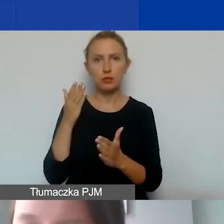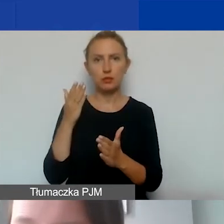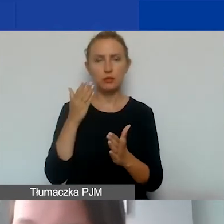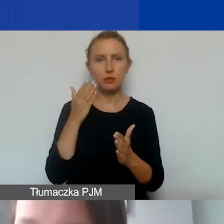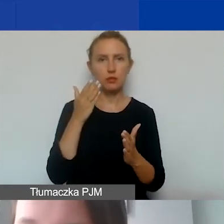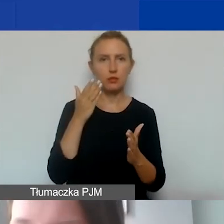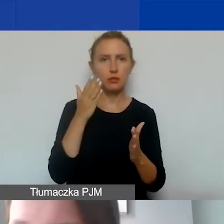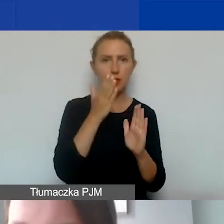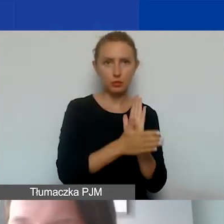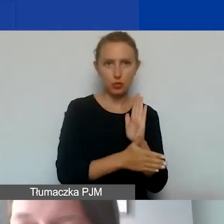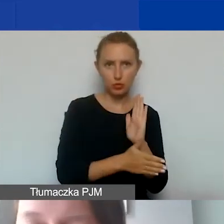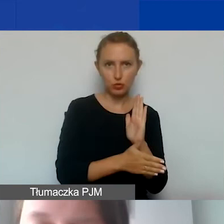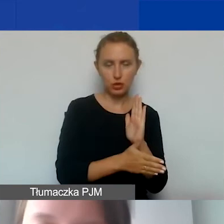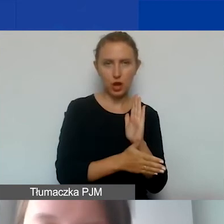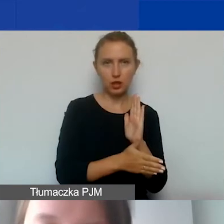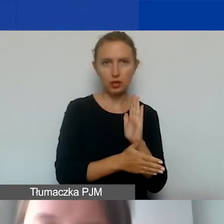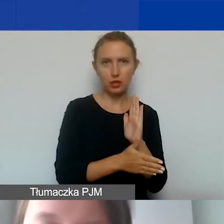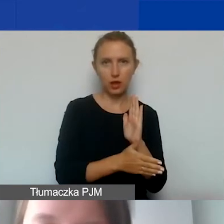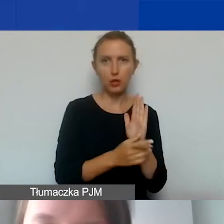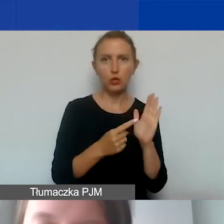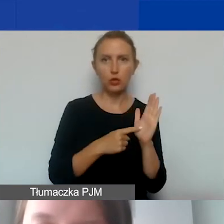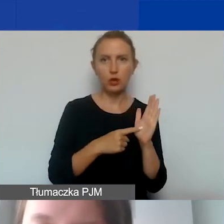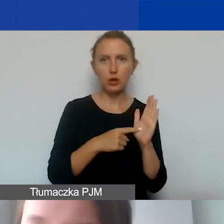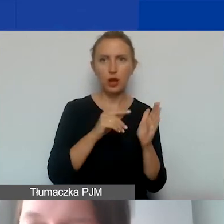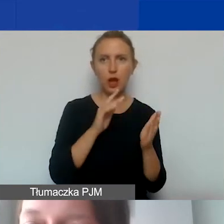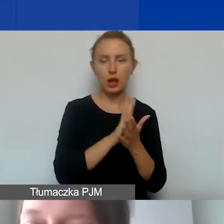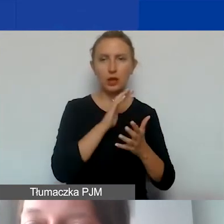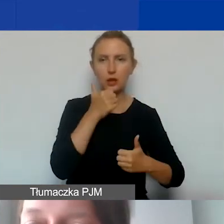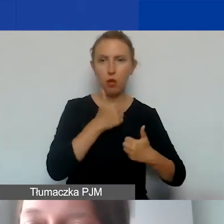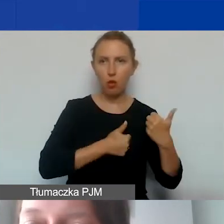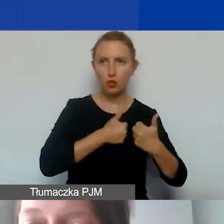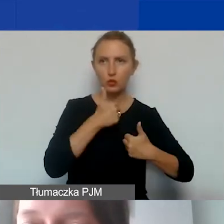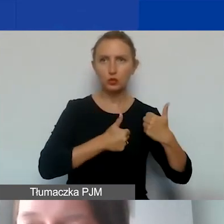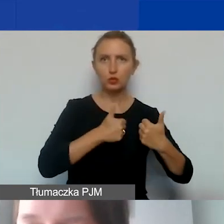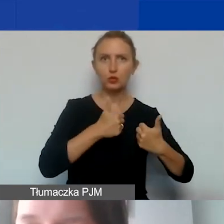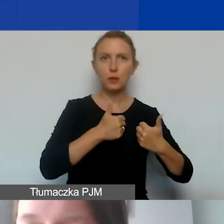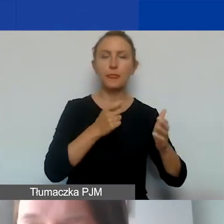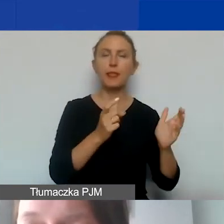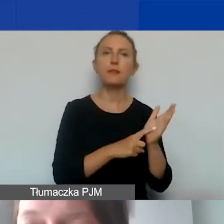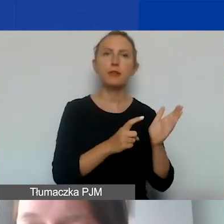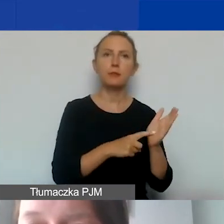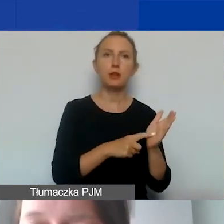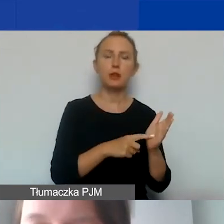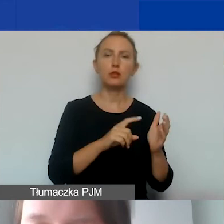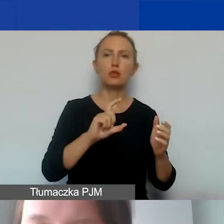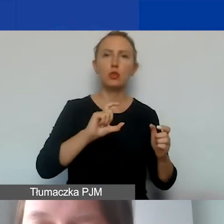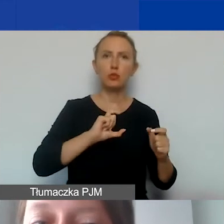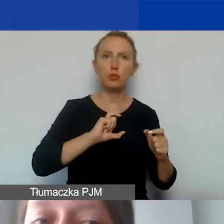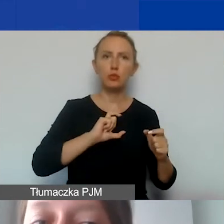I to też taka specyfika tego konkursu, i wymóg narzucony przez Biuro Mechanizmów Finansowych -